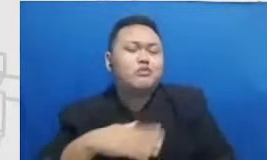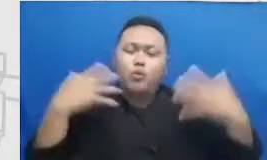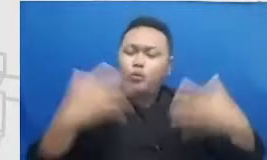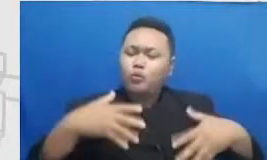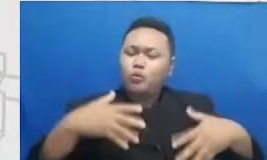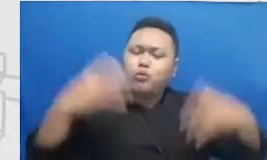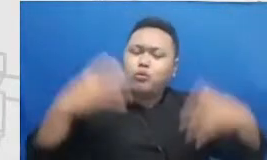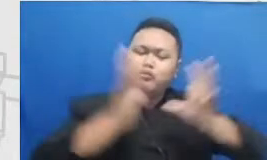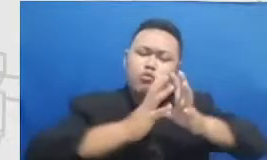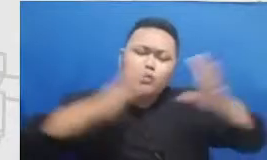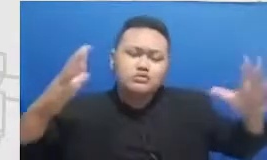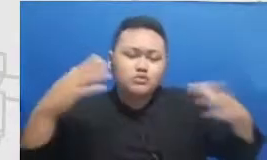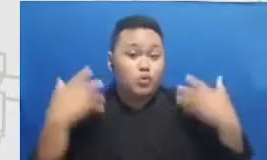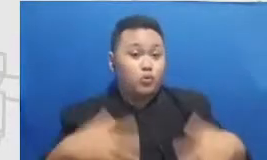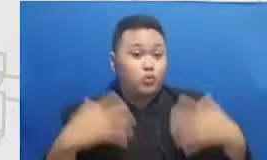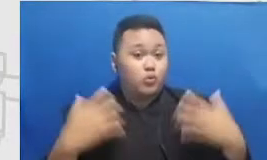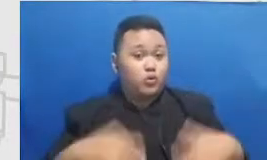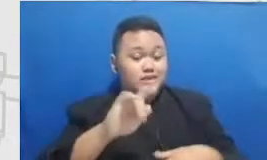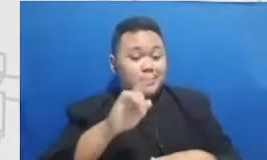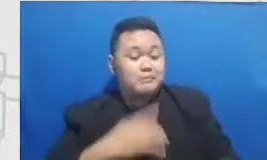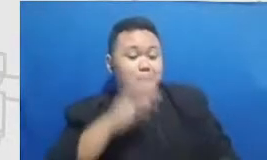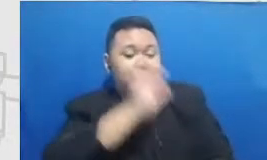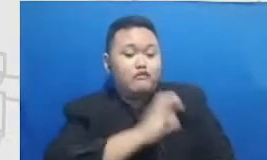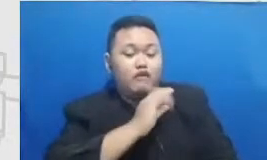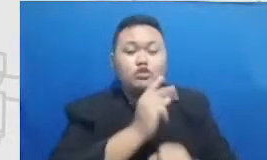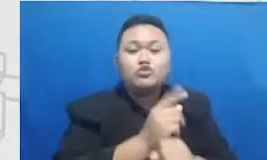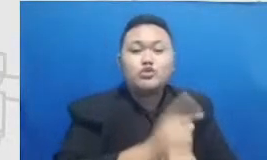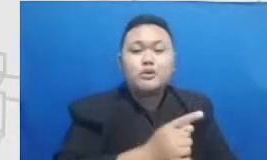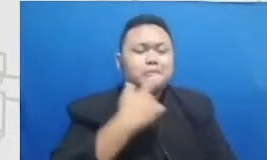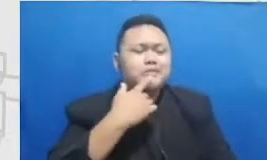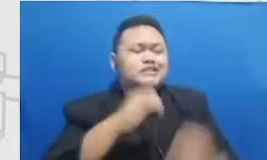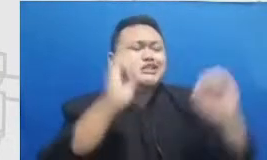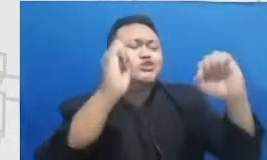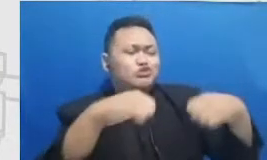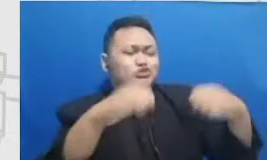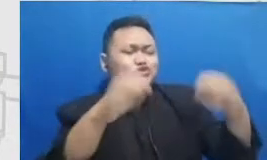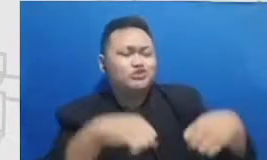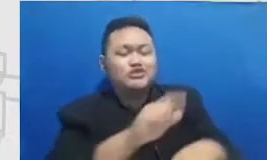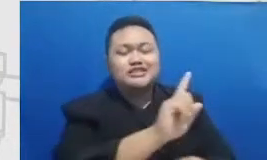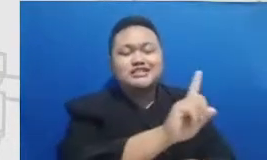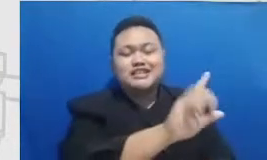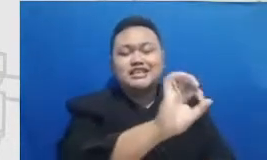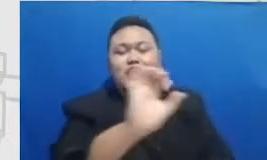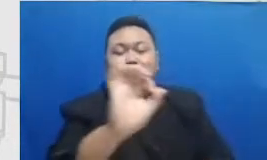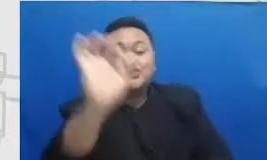dan memang kanguru itu 7 banget 102-107 bahwa kita harus bisa menjadi apa yang wadah untuk